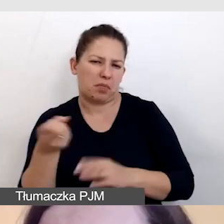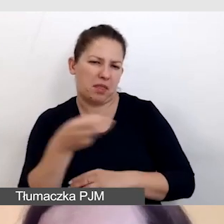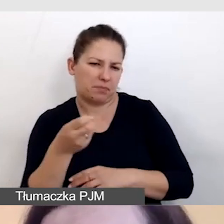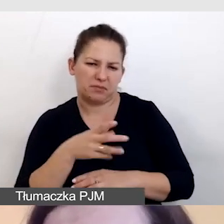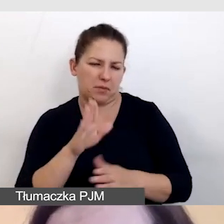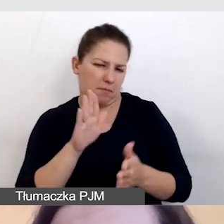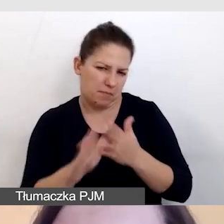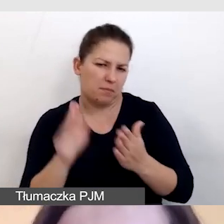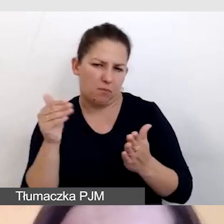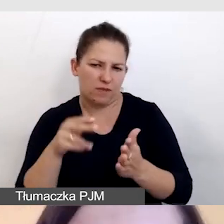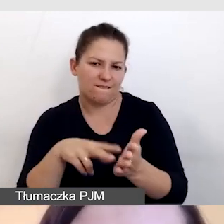na dodatkowe bodźce.